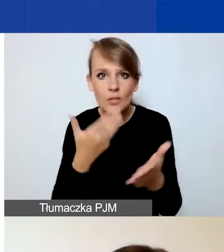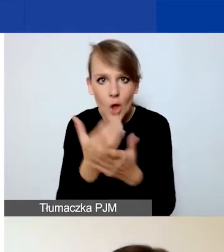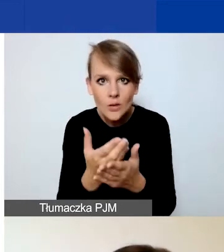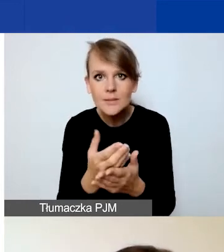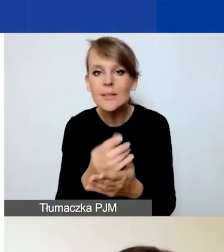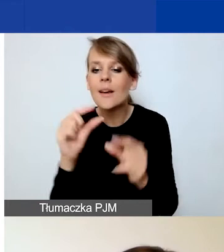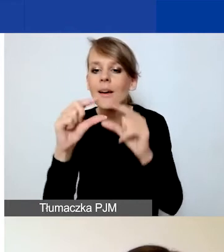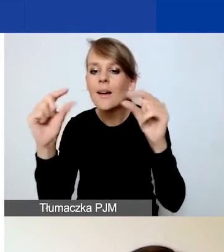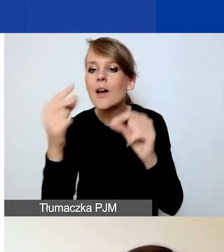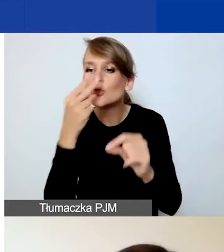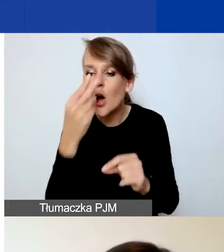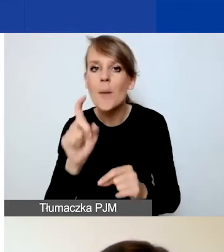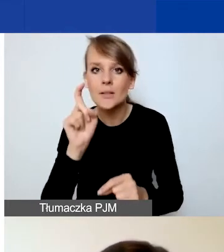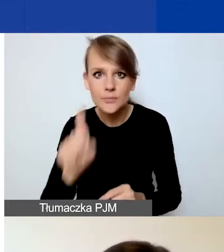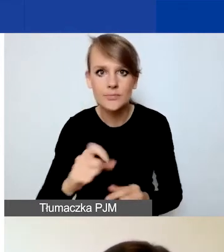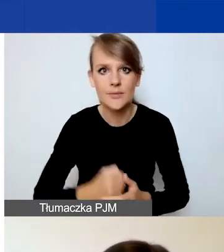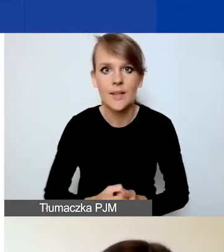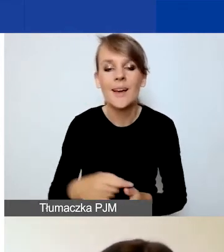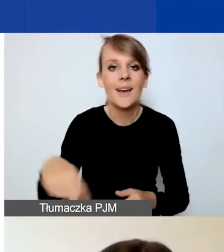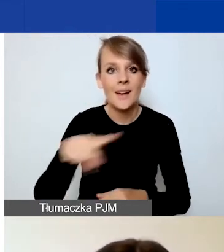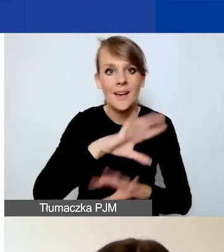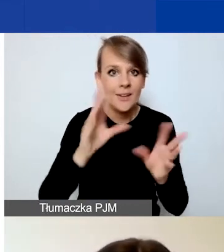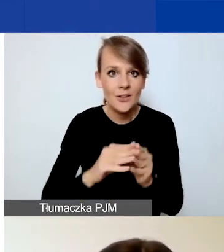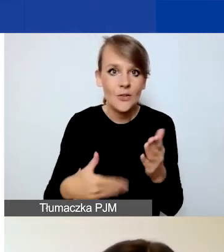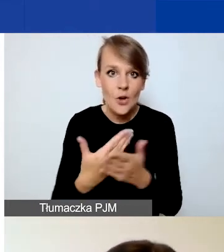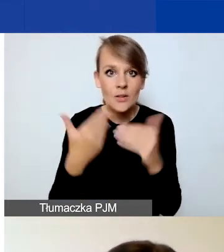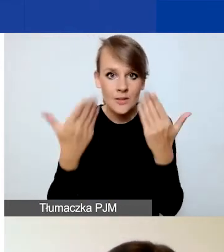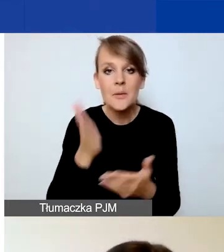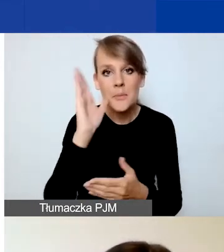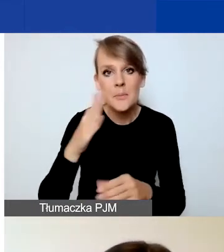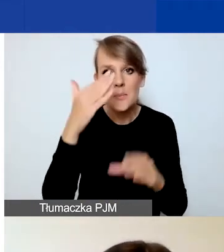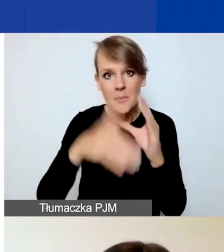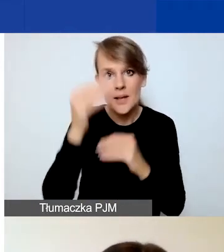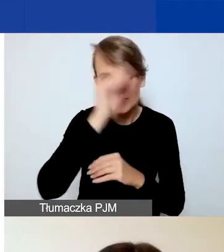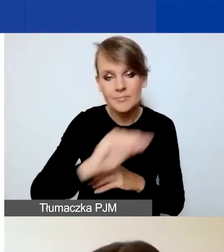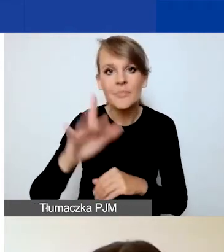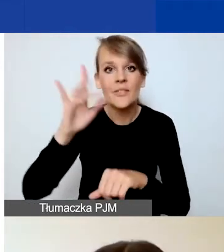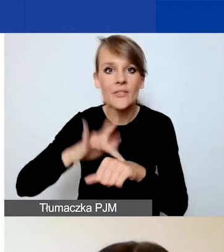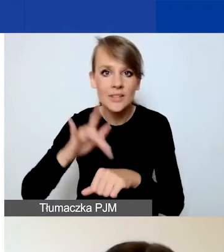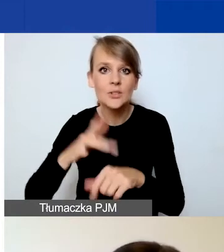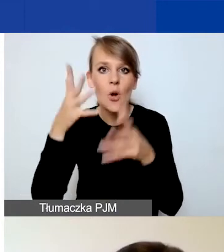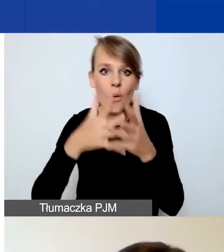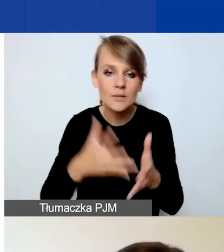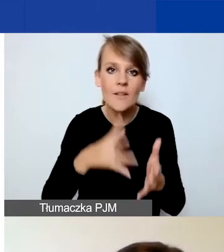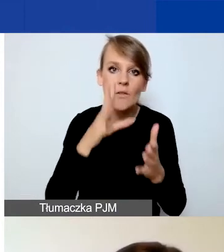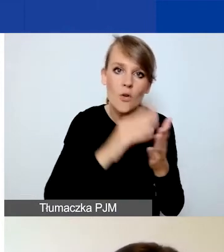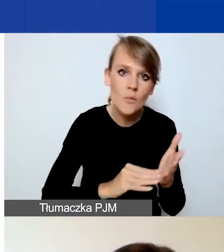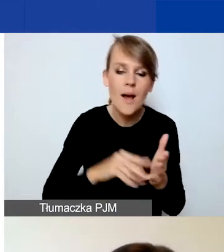Będziemy wszystkich wnioskodawców informować mailowo o tym, że wyniki oceny zarówno formalnej, jak i merytorycznej